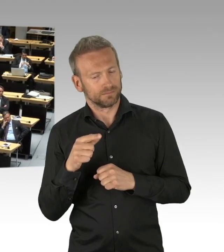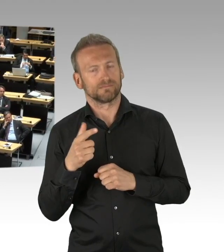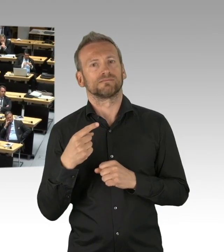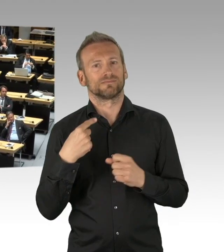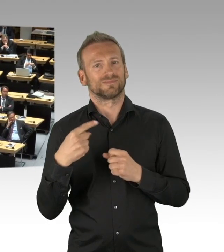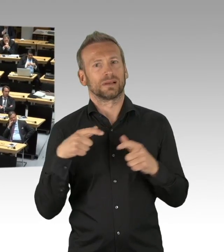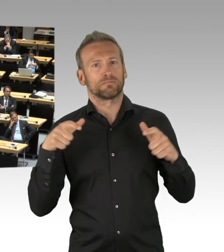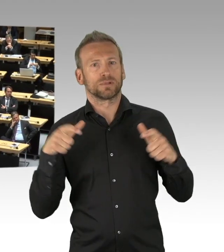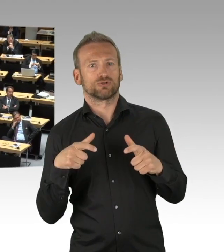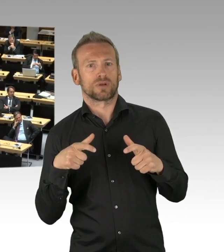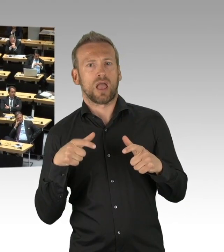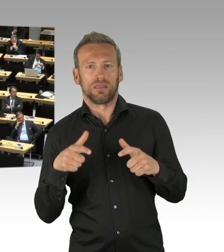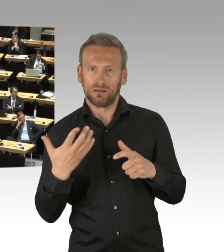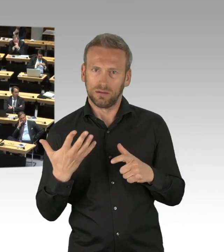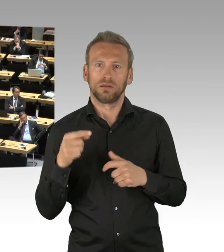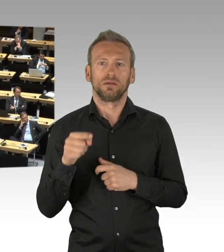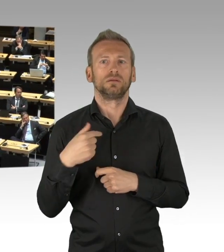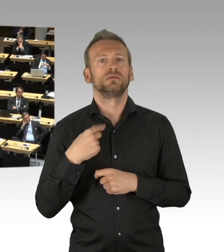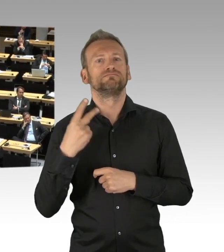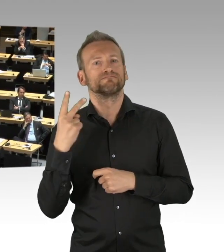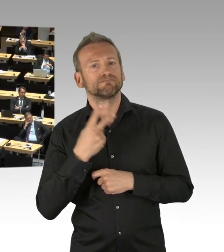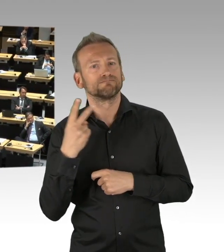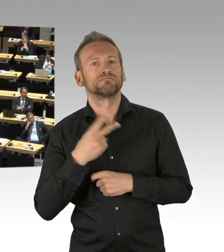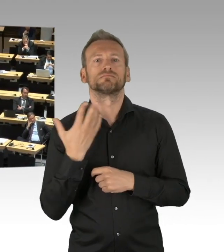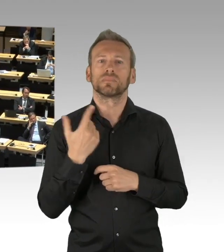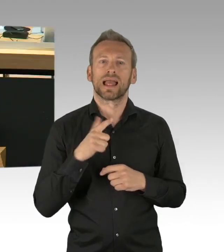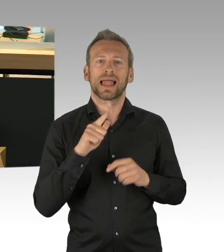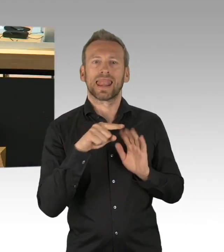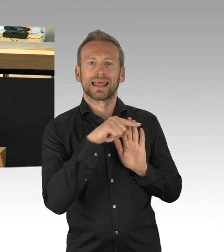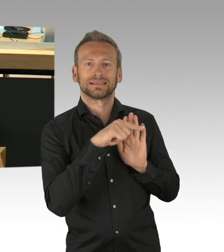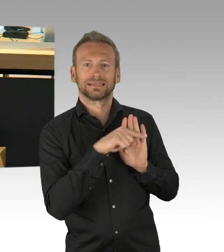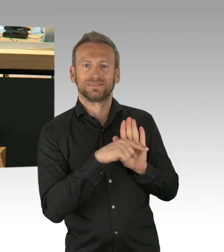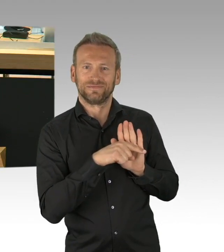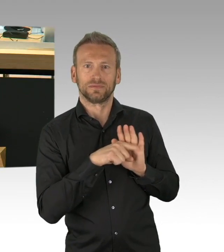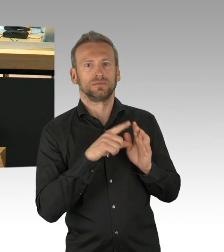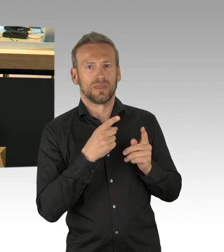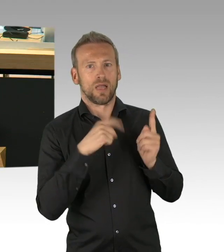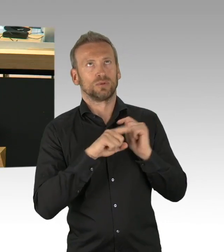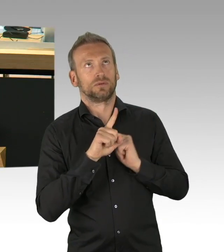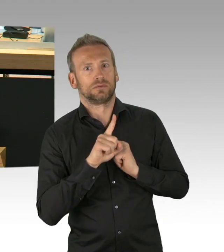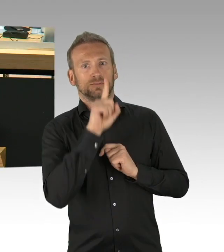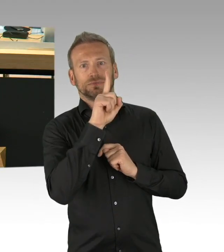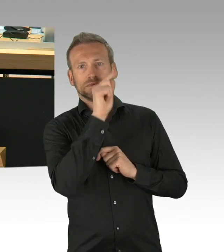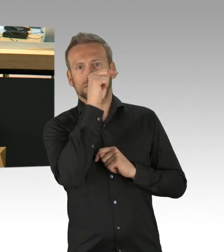Die Debatte besteht darin, dass bei so grundsätzlichen Einschränkungen, wie es in der Geschichte des Grundgesetzes,